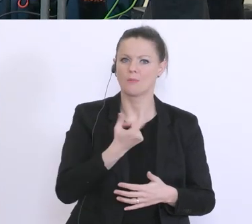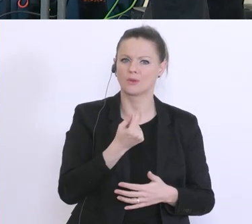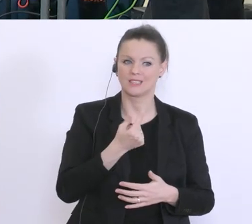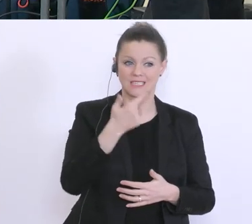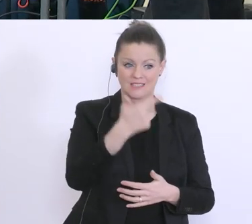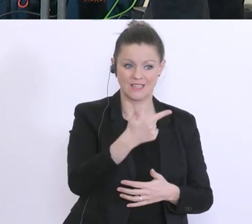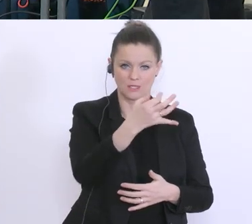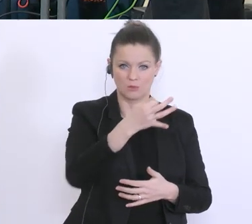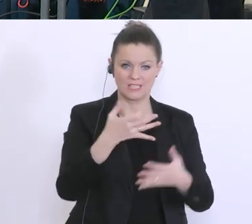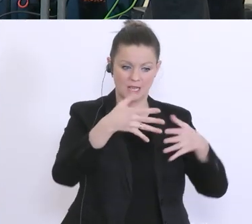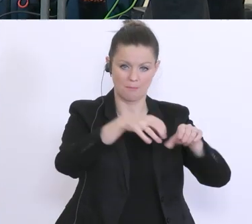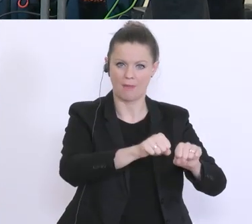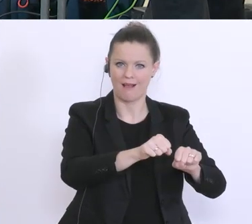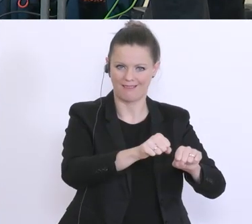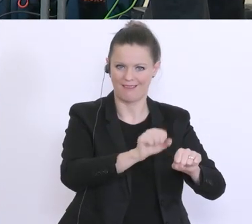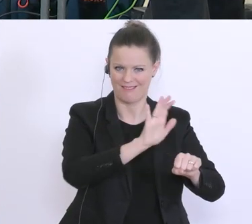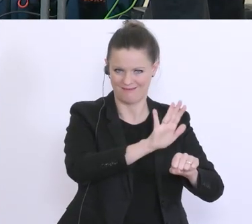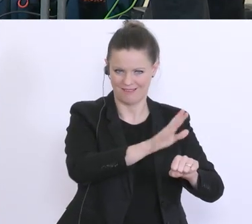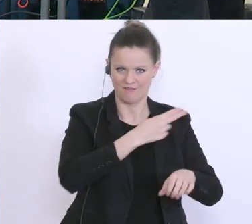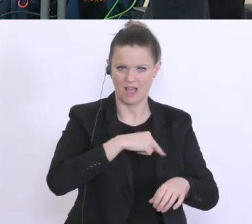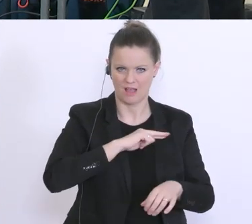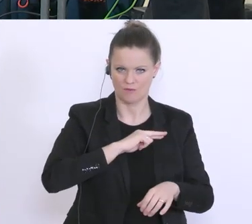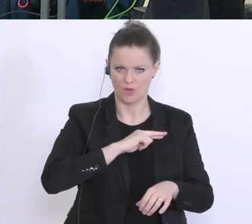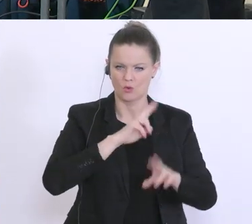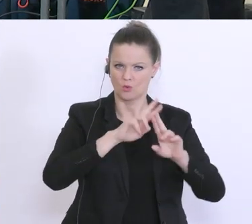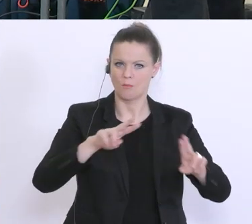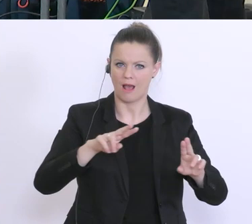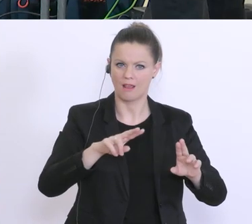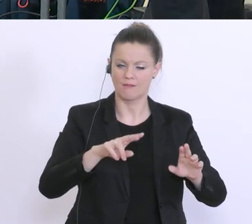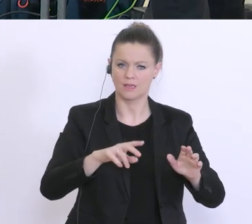was normalerweise langjährige Prüfungen auslöst. Wie ist es in diesem Fall? Können Sie die 20